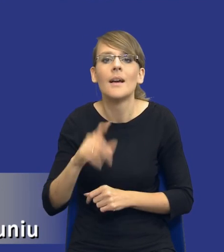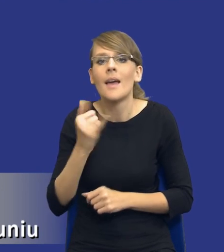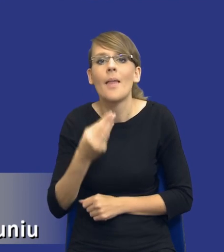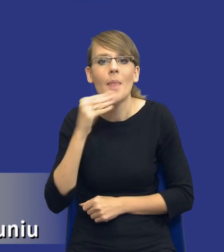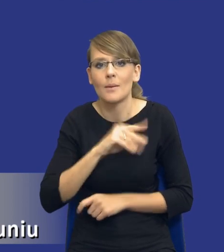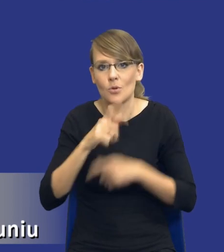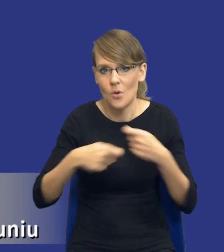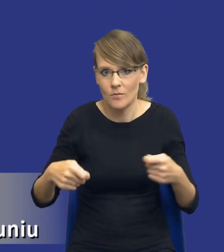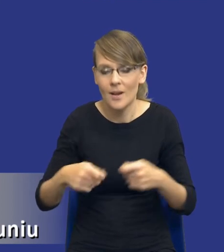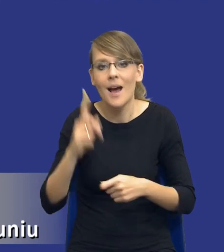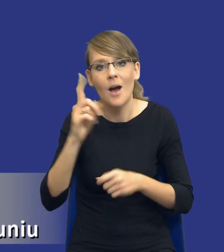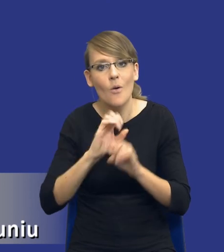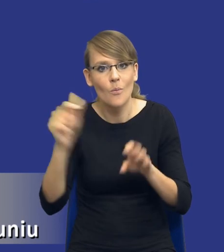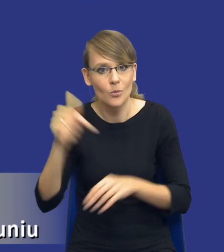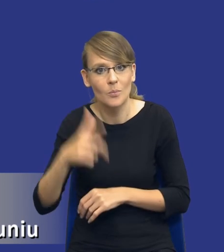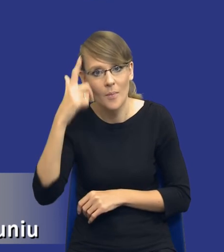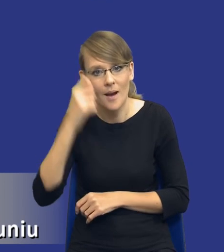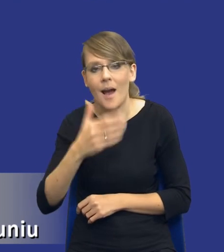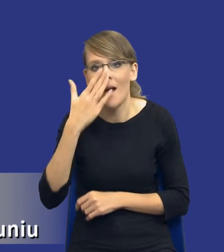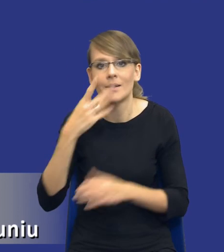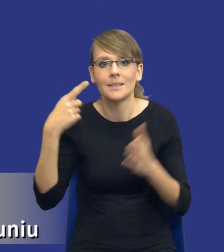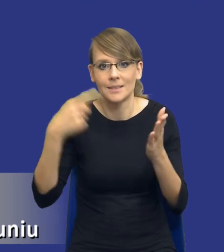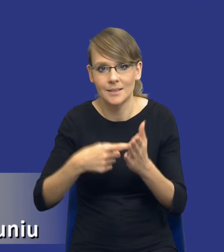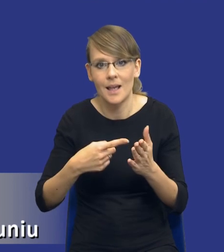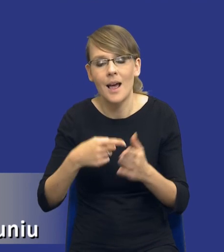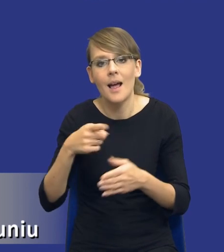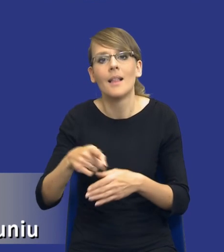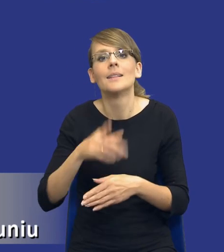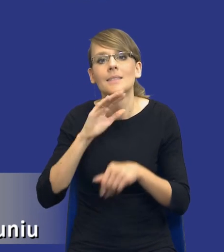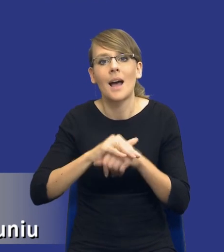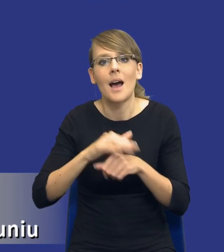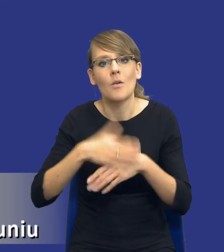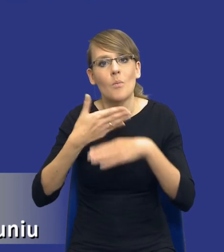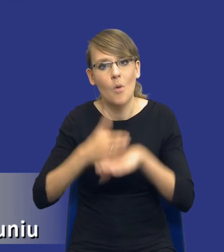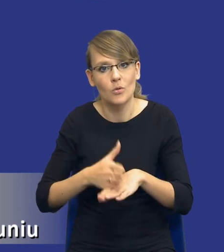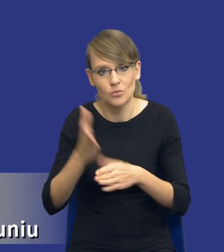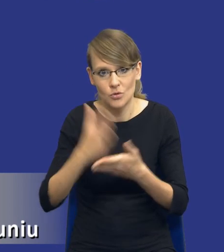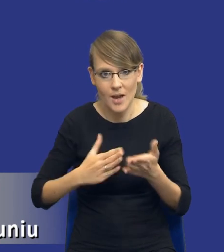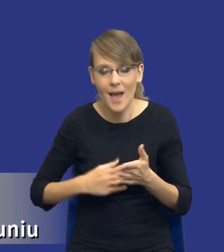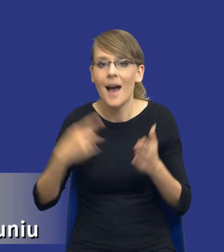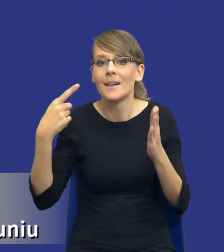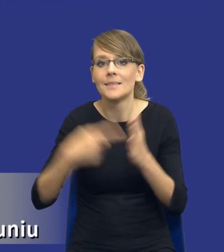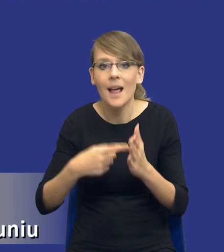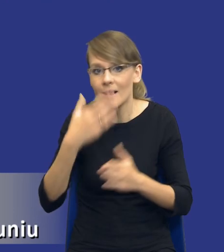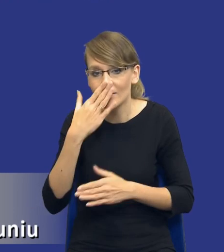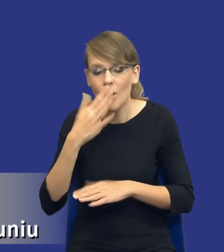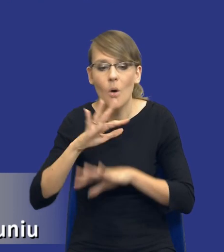Oczywiście pamiętając, jaki był cel wprowadzenia podziału zamówienia na części, a celem była, była ochrona i promowanie mikro, małych i